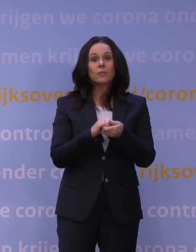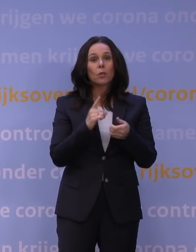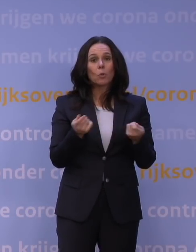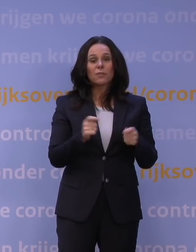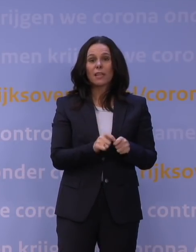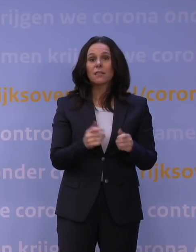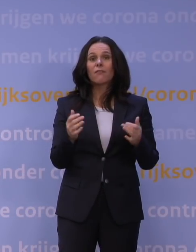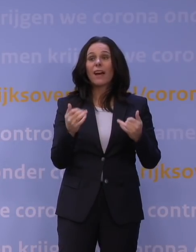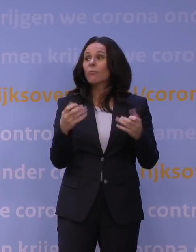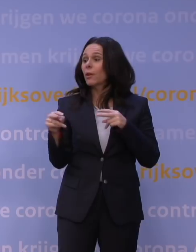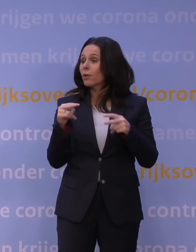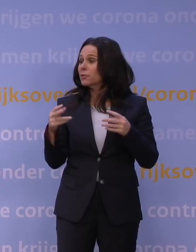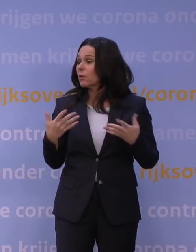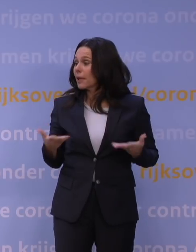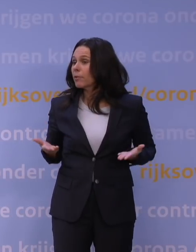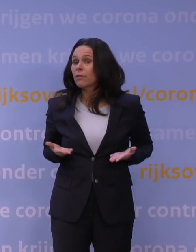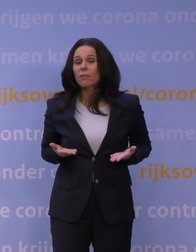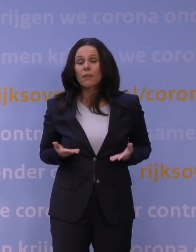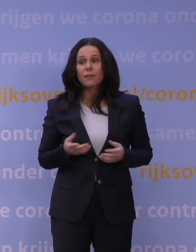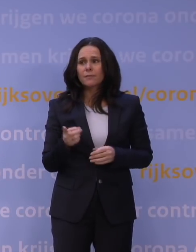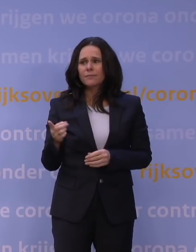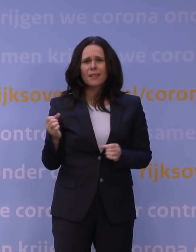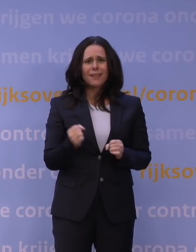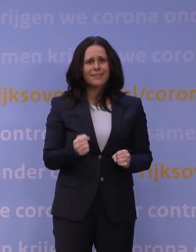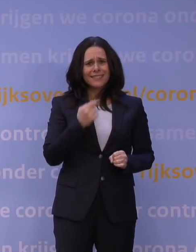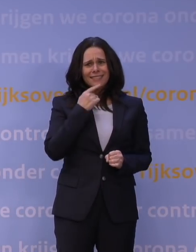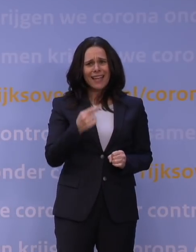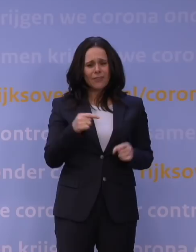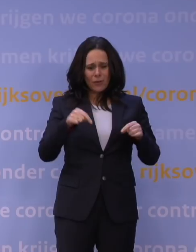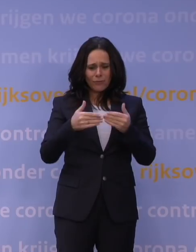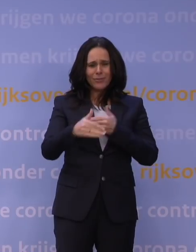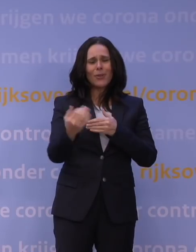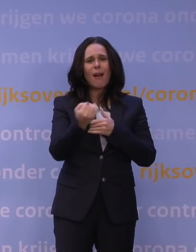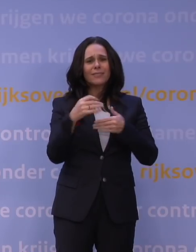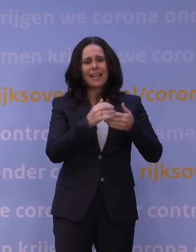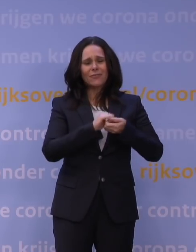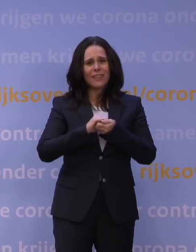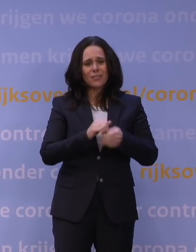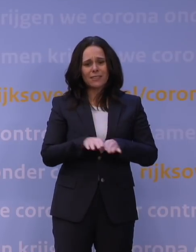Is daar nog toekomst voor, restaurants? Maar je kunt toch niet zeggen dat dat dan vanaf nu iedere winter is, dat zou toch ook idioot zijn?